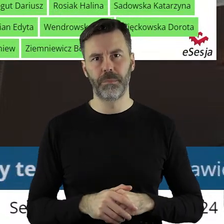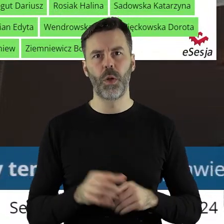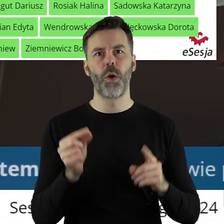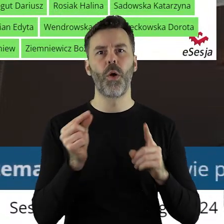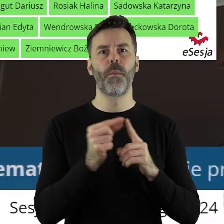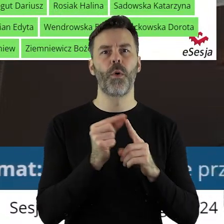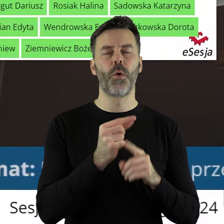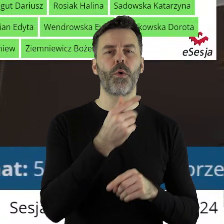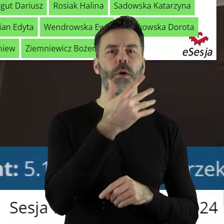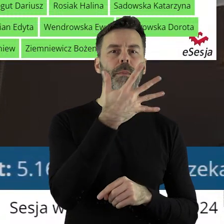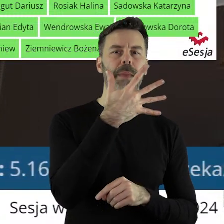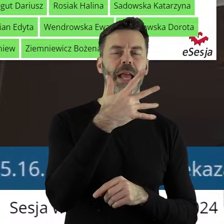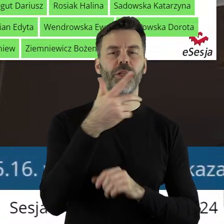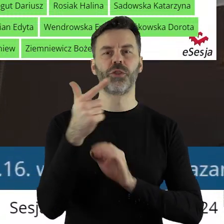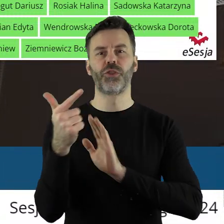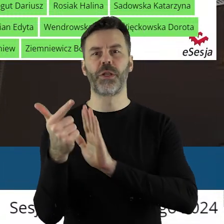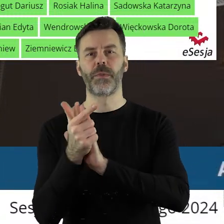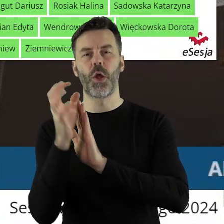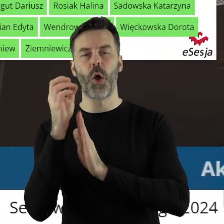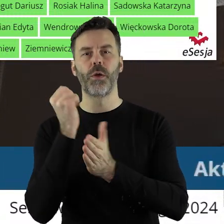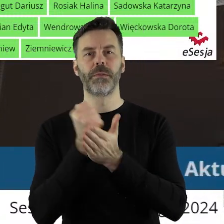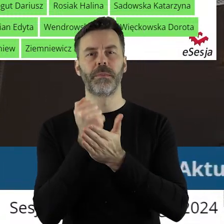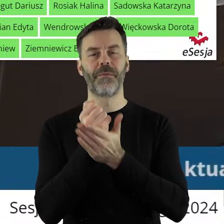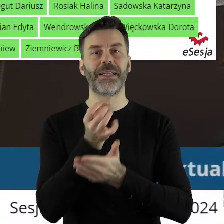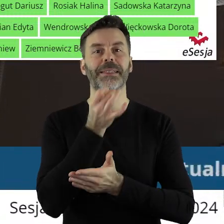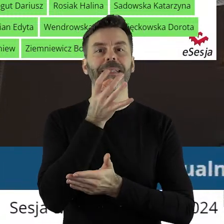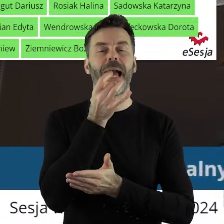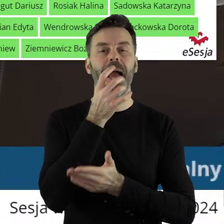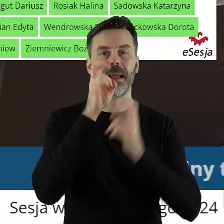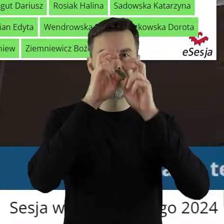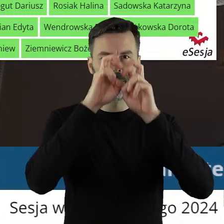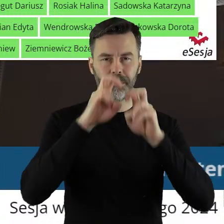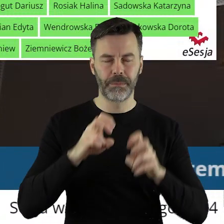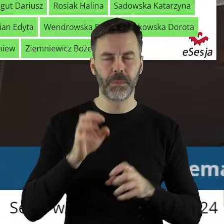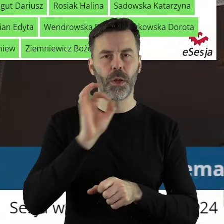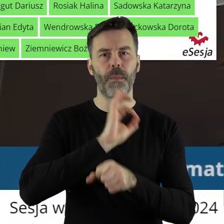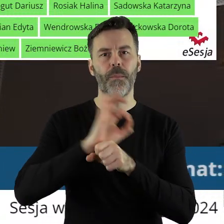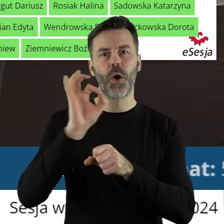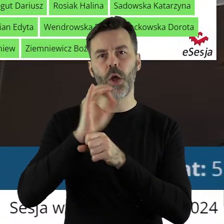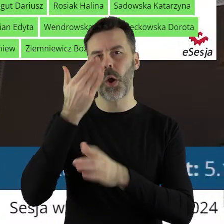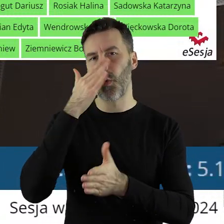W punkcie 5.17 w sprawie rozpatrzenia skargi. Projekt uchwały został pozytywnie zaopiniowany